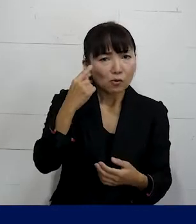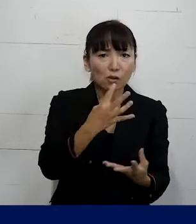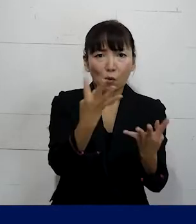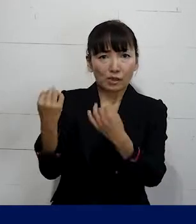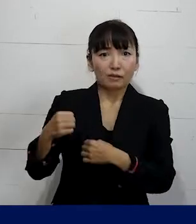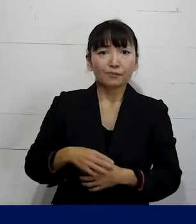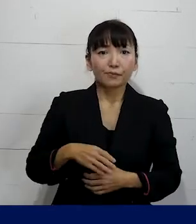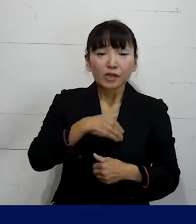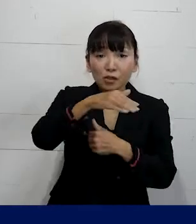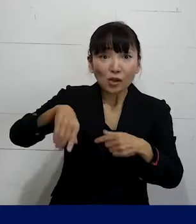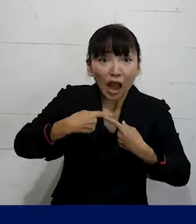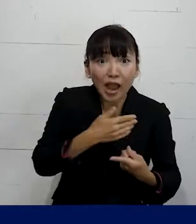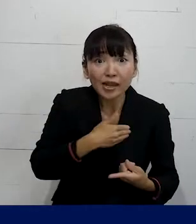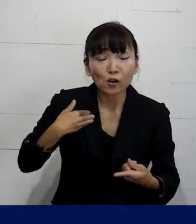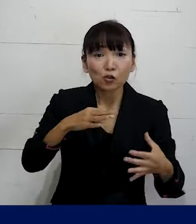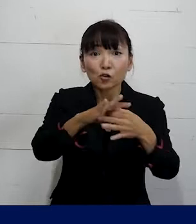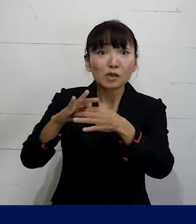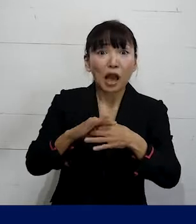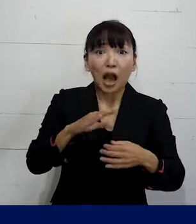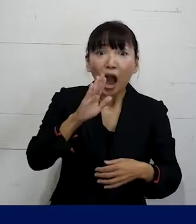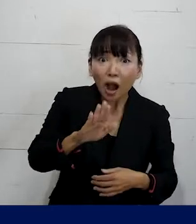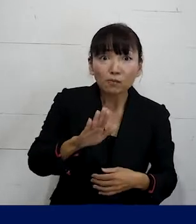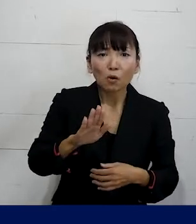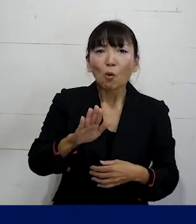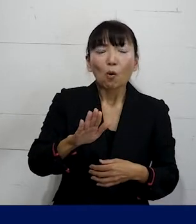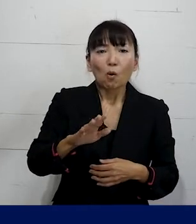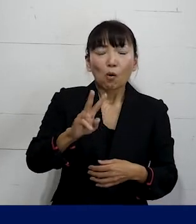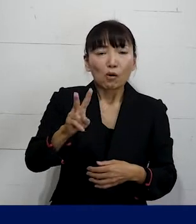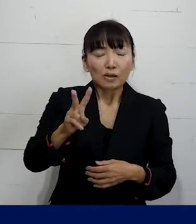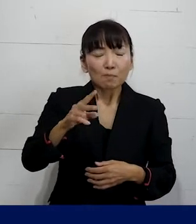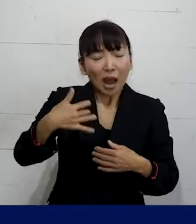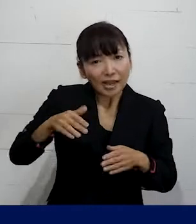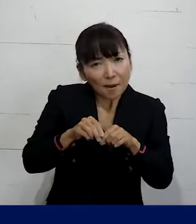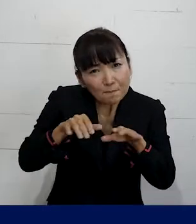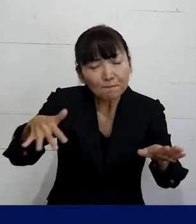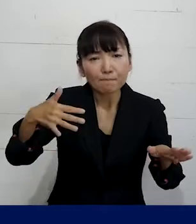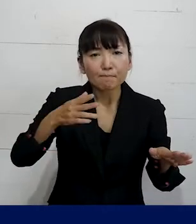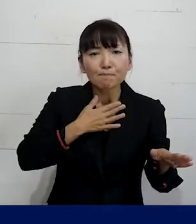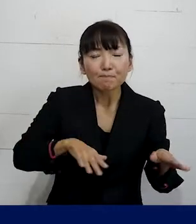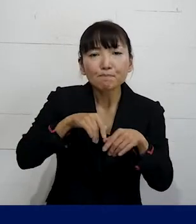一人で入れる労働組合があるということが なかなか知られていませんけれども